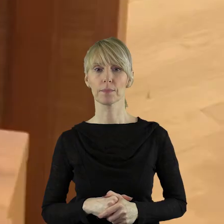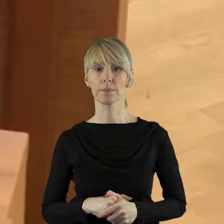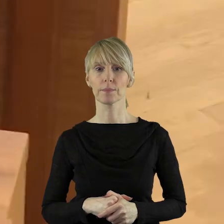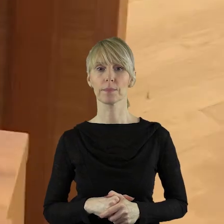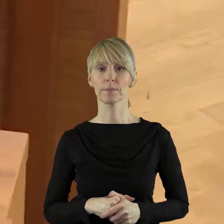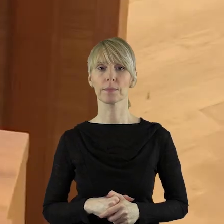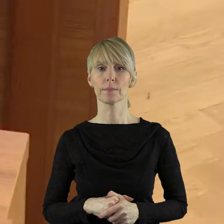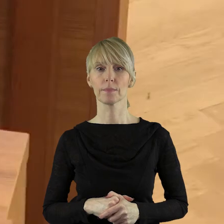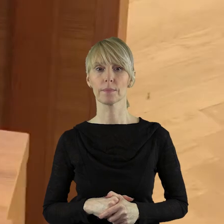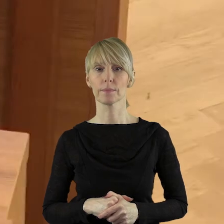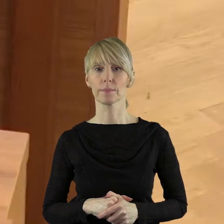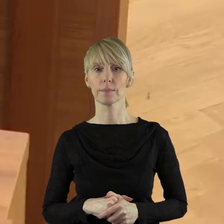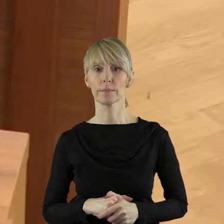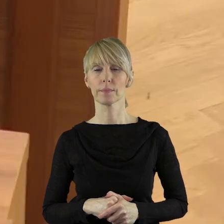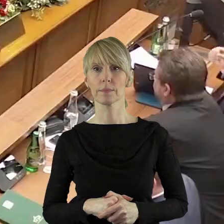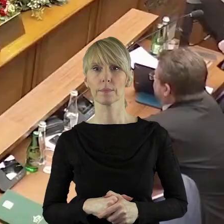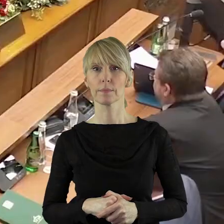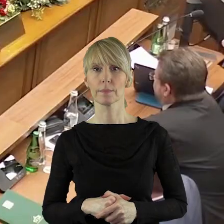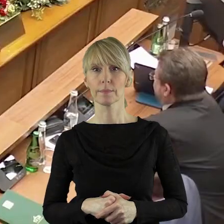Wyrażam zgodę. Dziękuję.